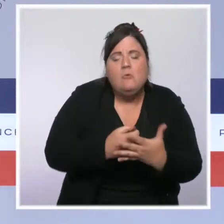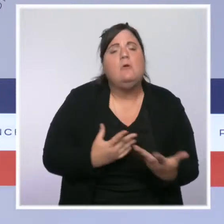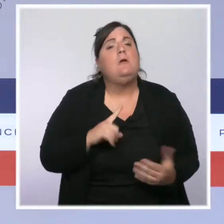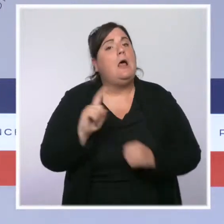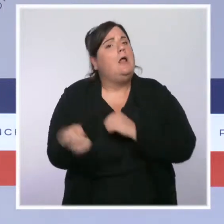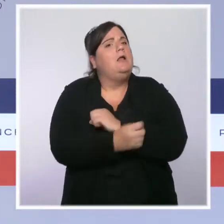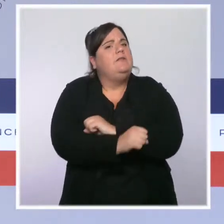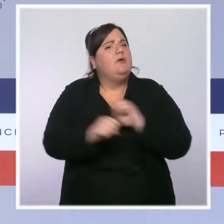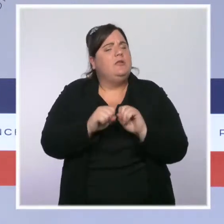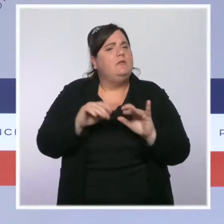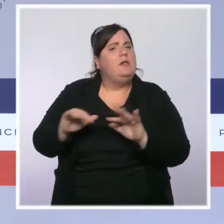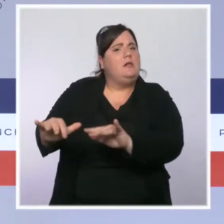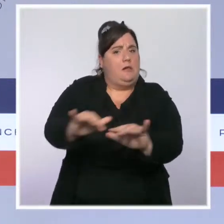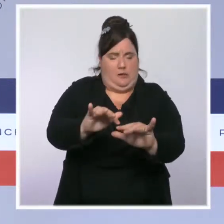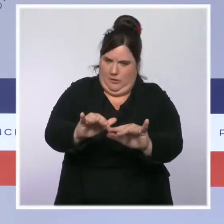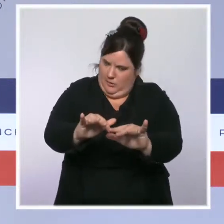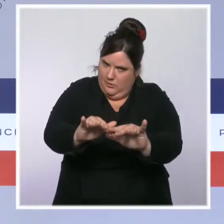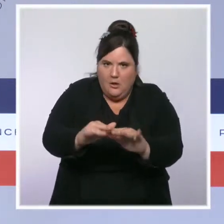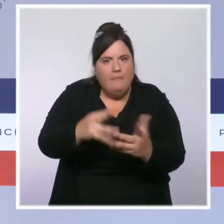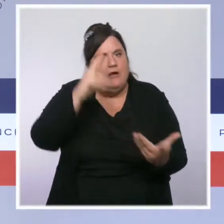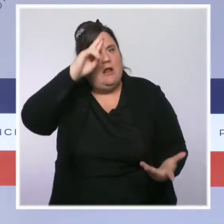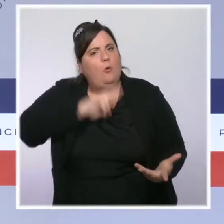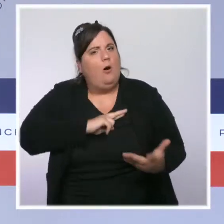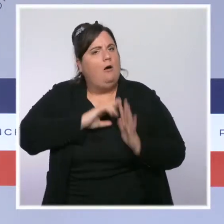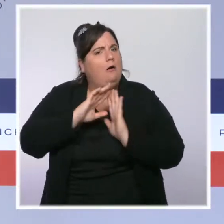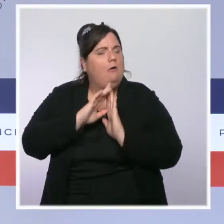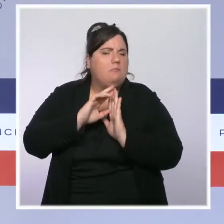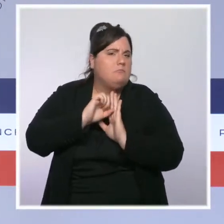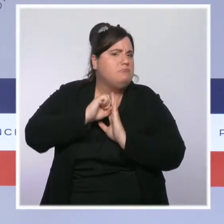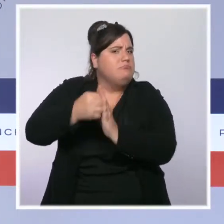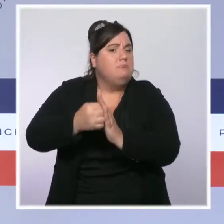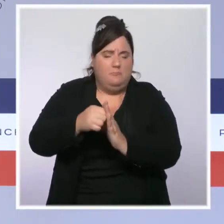la radicalisation. La loi Sécurité intérieure et lutte contre le terrorisme qui a